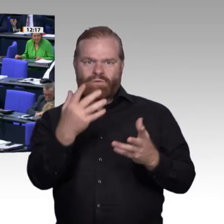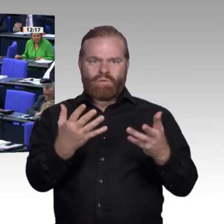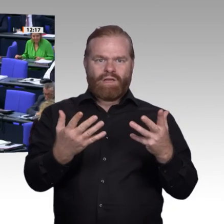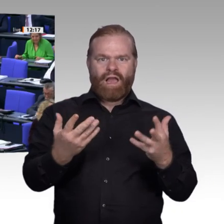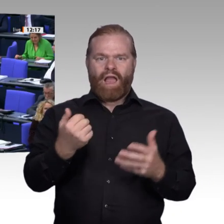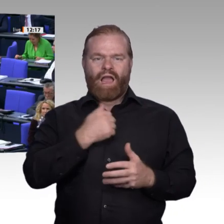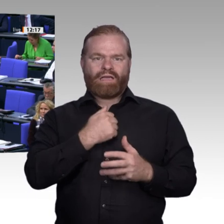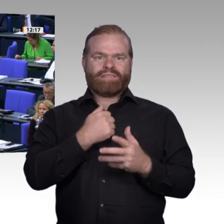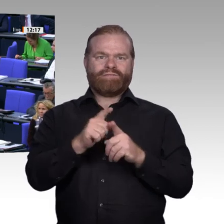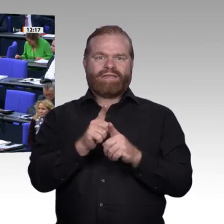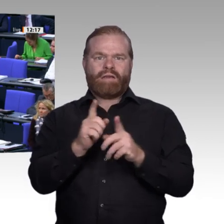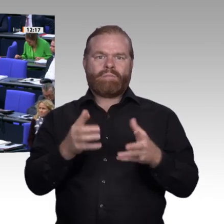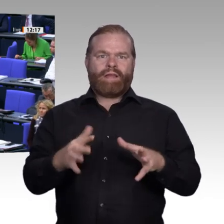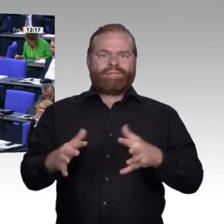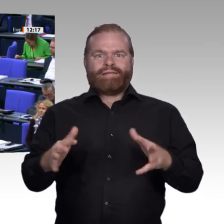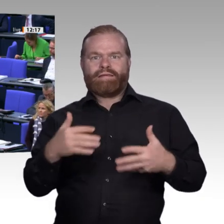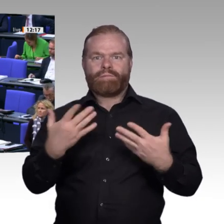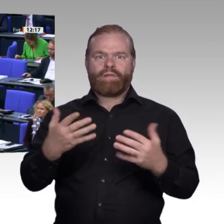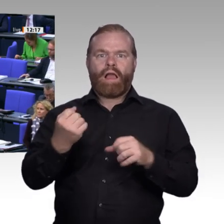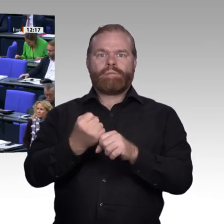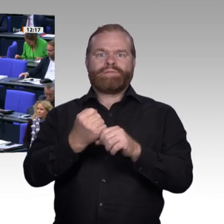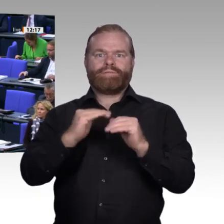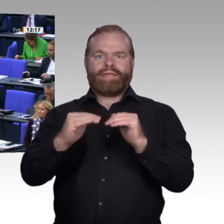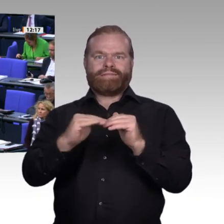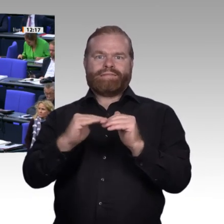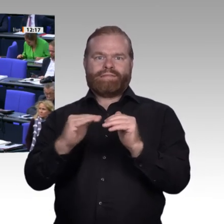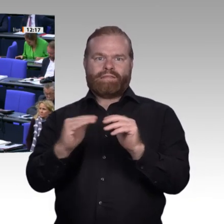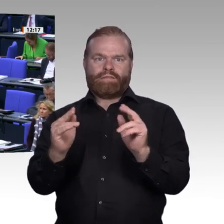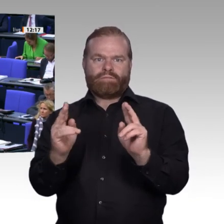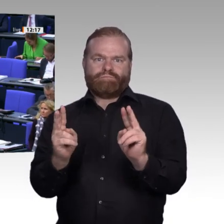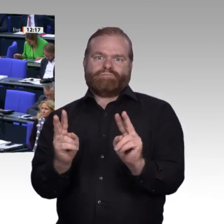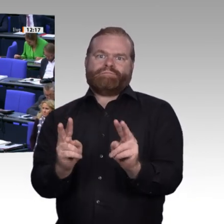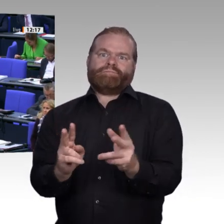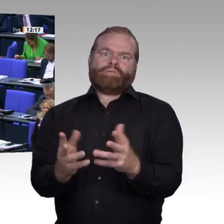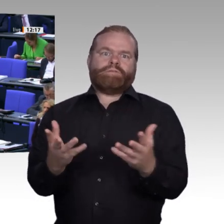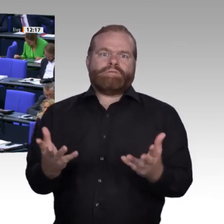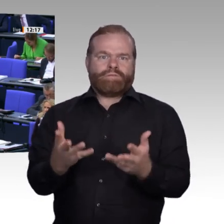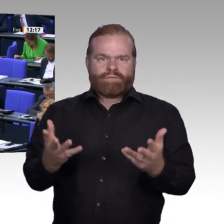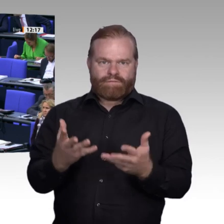und wir könnten auch in der Enquete den Blick nach vorne richten, und zwar auf die